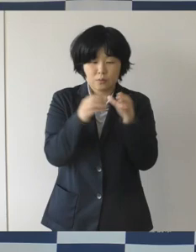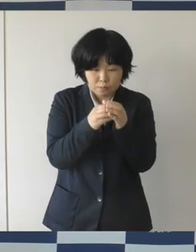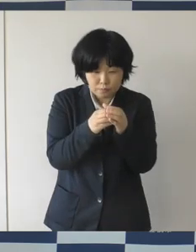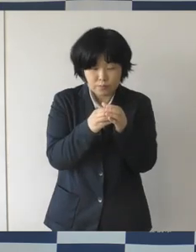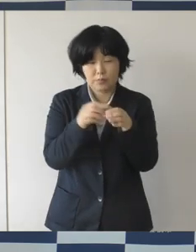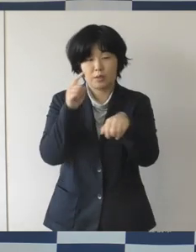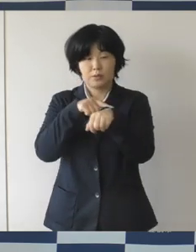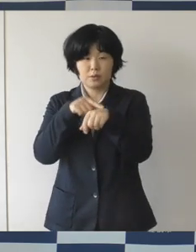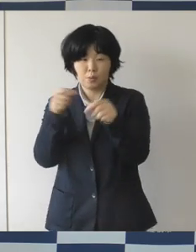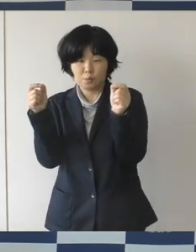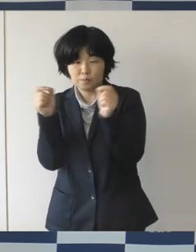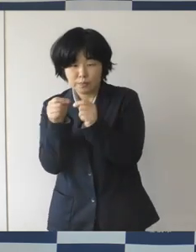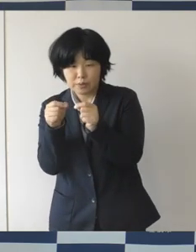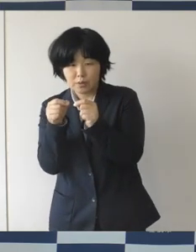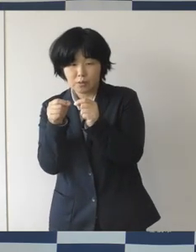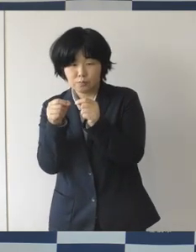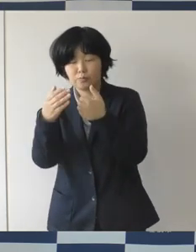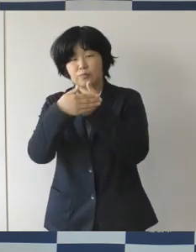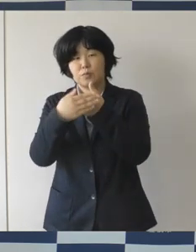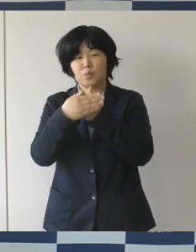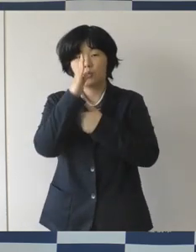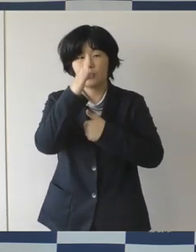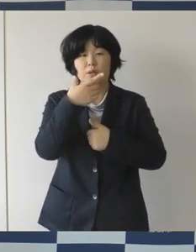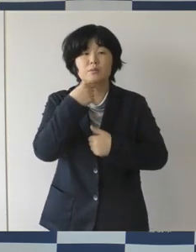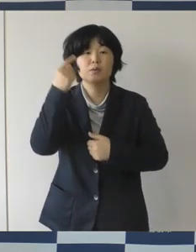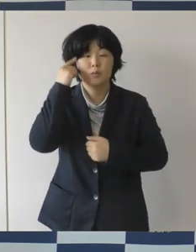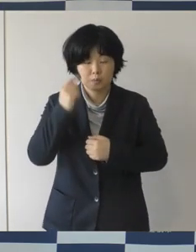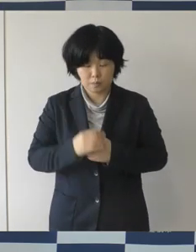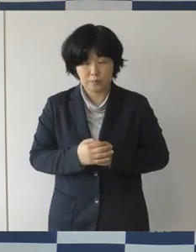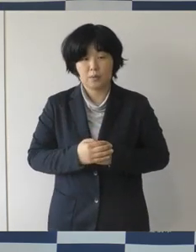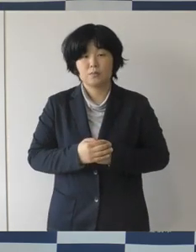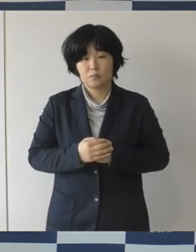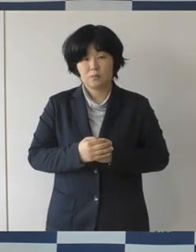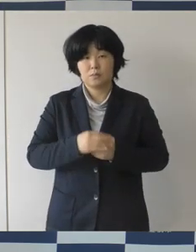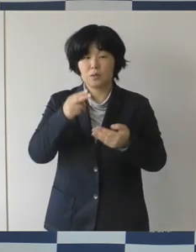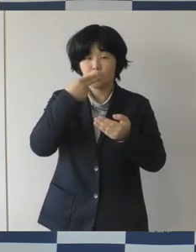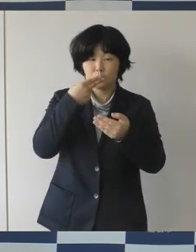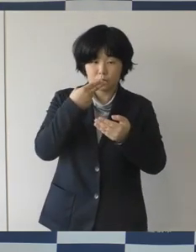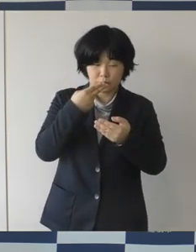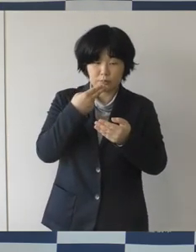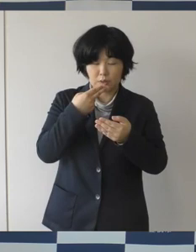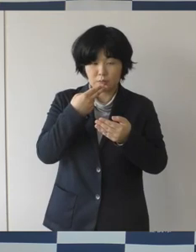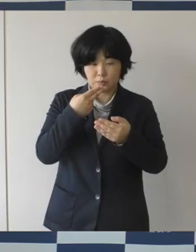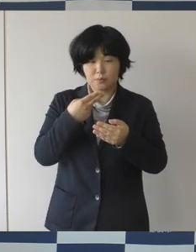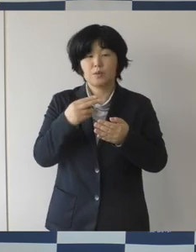できるだけ控えていただいて、食事中以外はしっかりマスク着用して